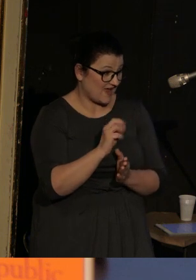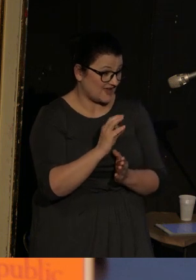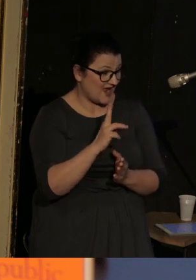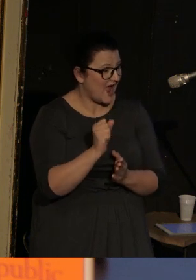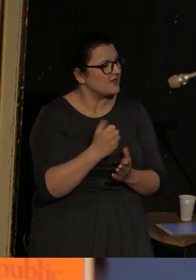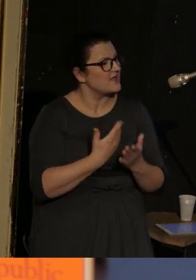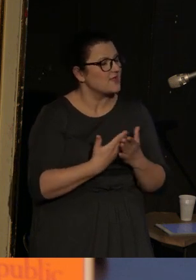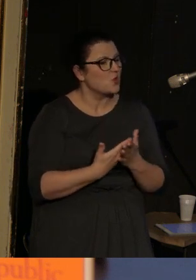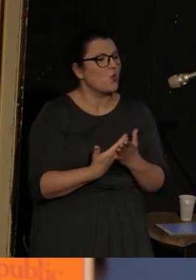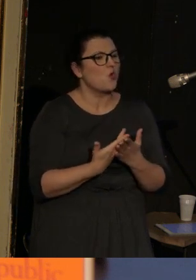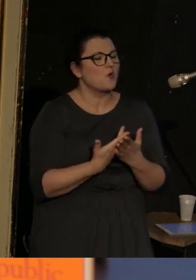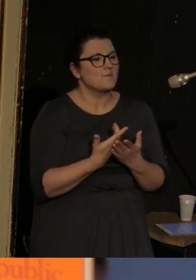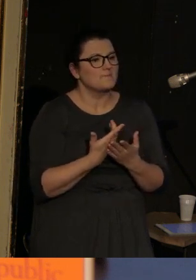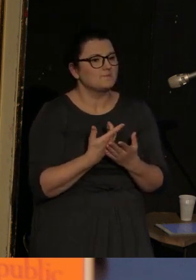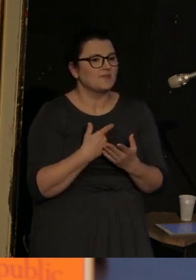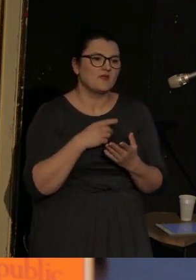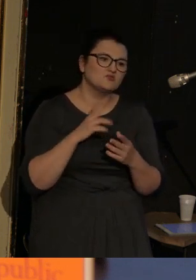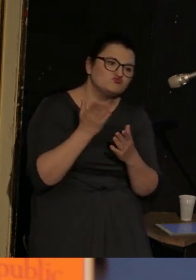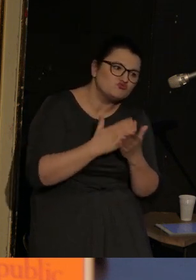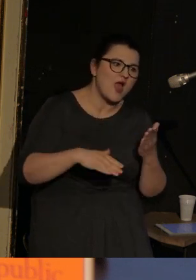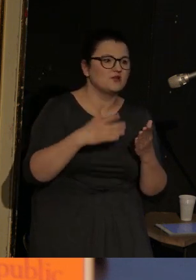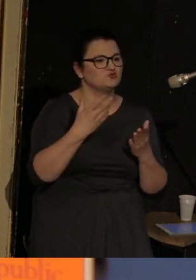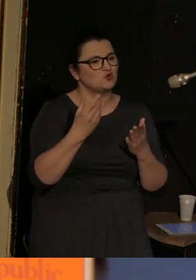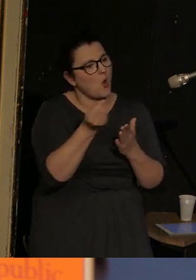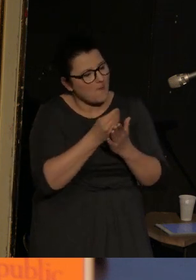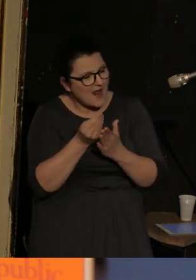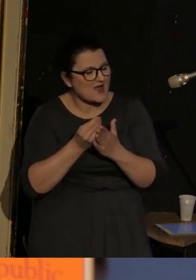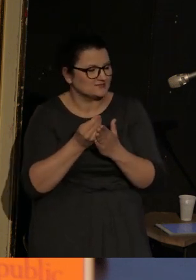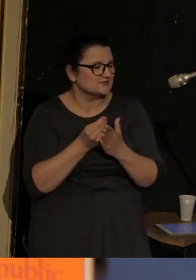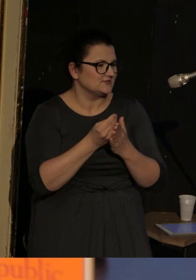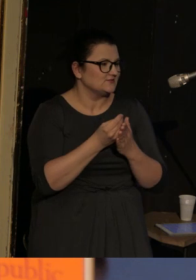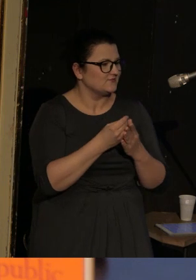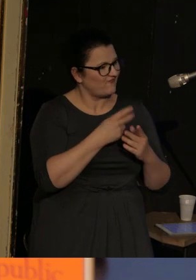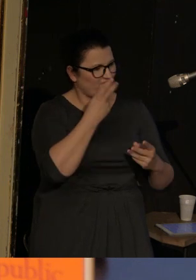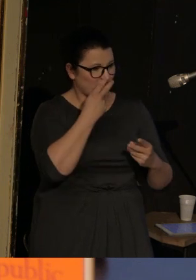że niektóre obrazy, a właściwie po-obrazy, post-obrazy, takie post-widzenie